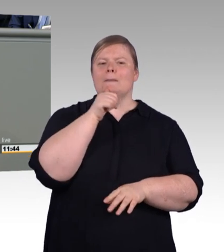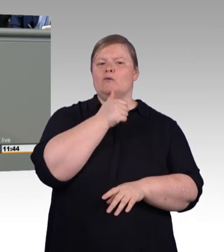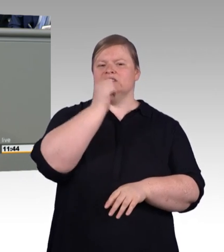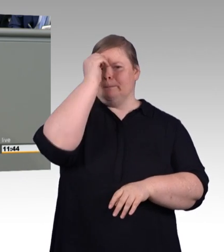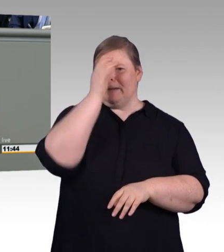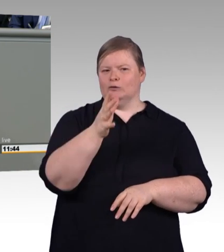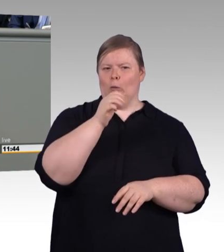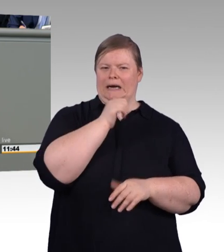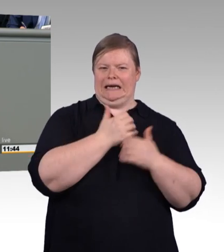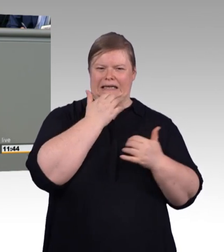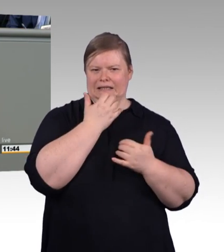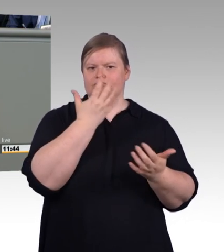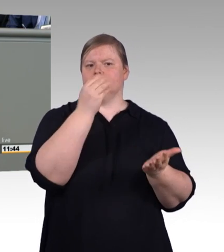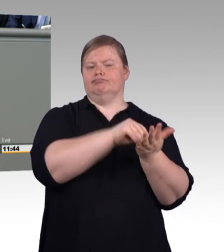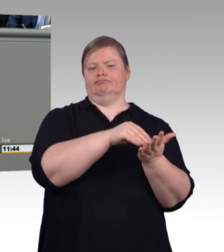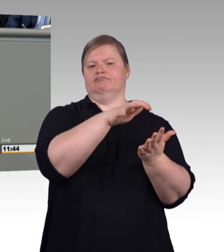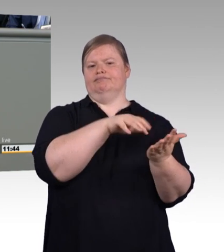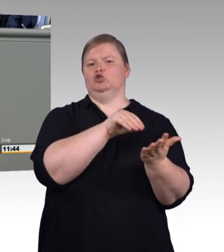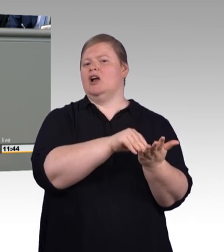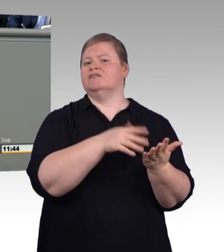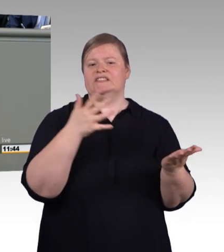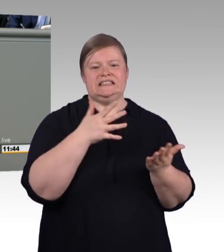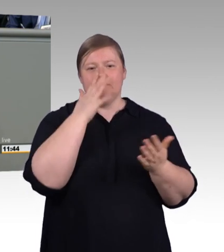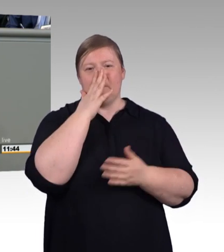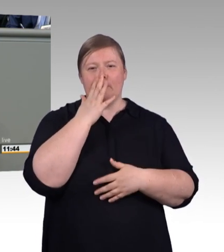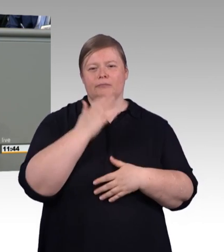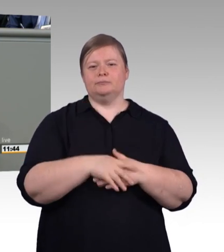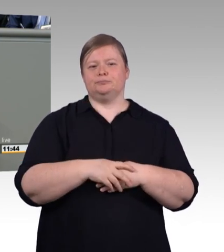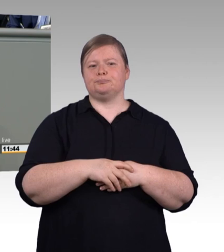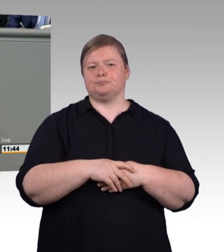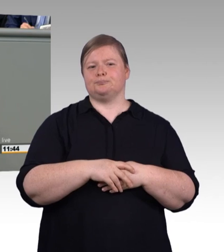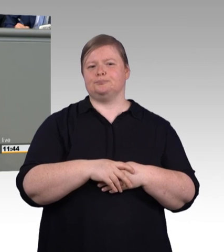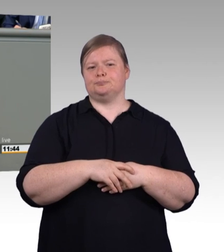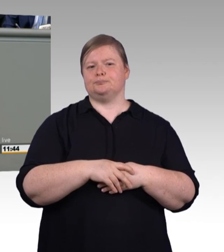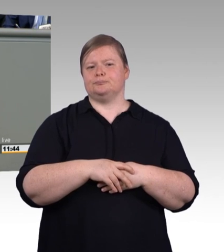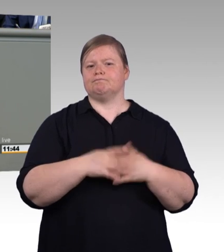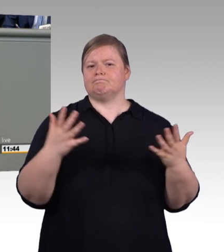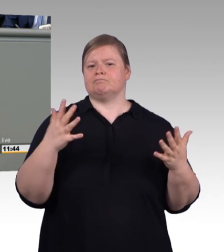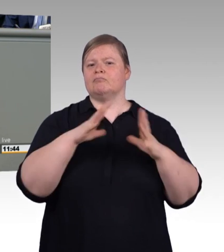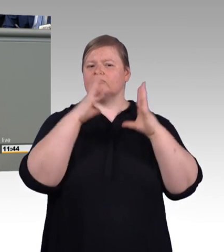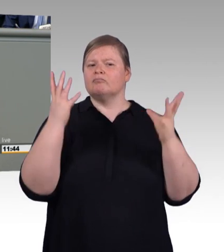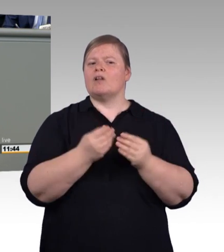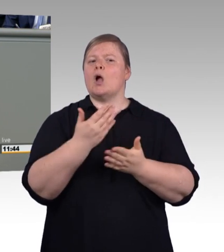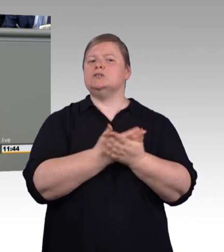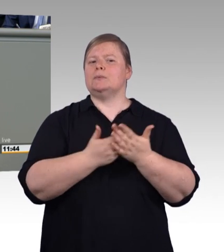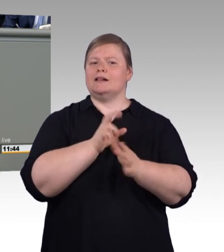als Ersatzarbeitskräfte eingesetzt oder die Vergütungen sind so niedrig, dass selbst Mehraufwendungen für gute Kleidung